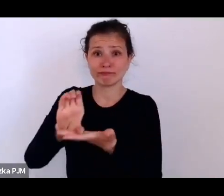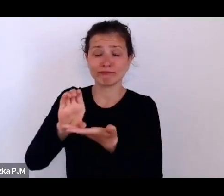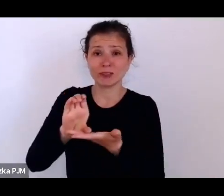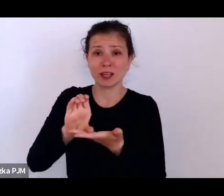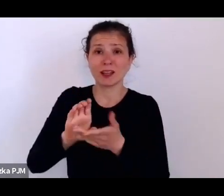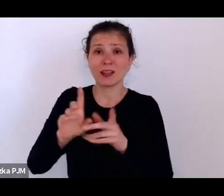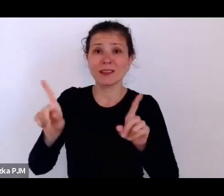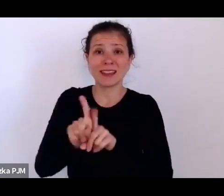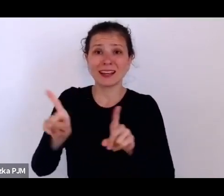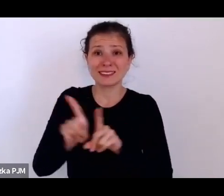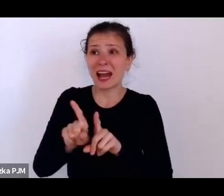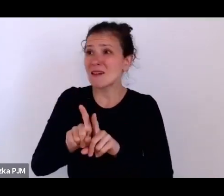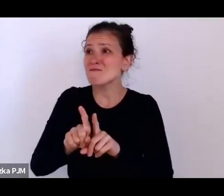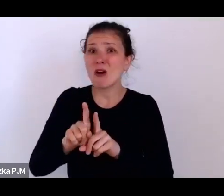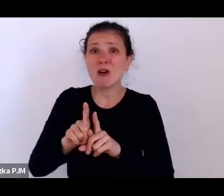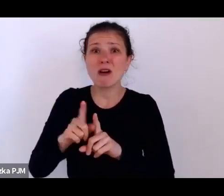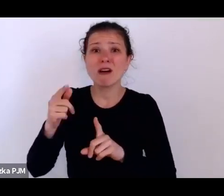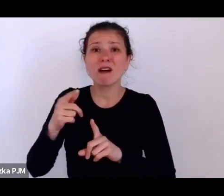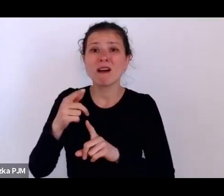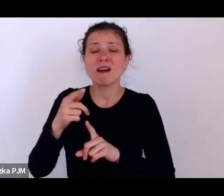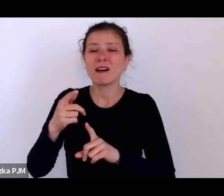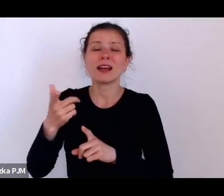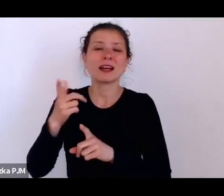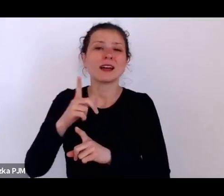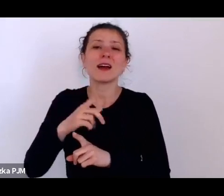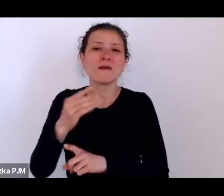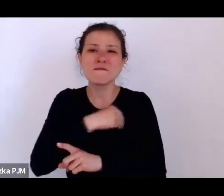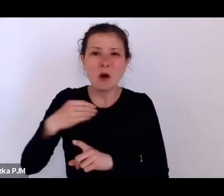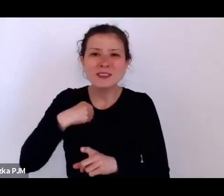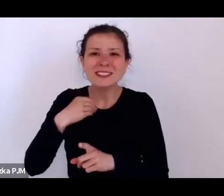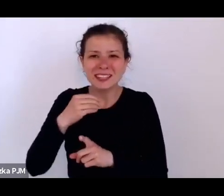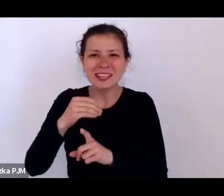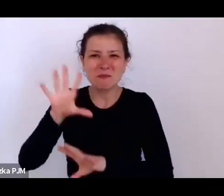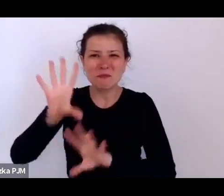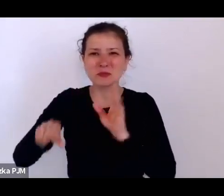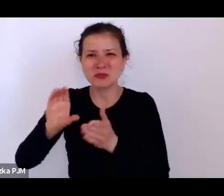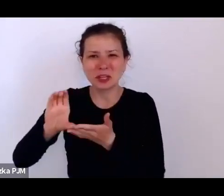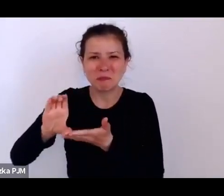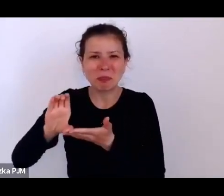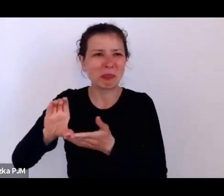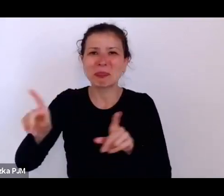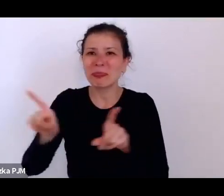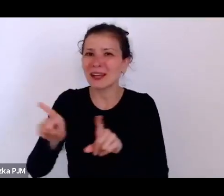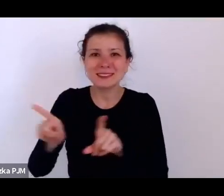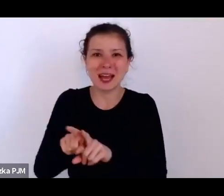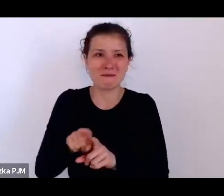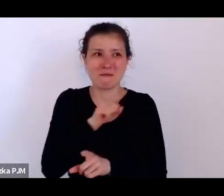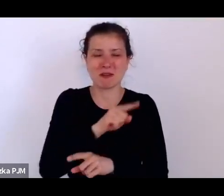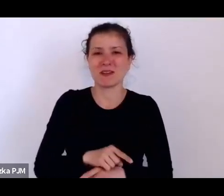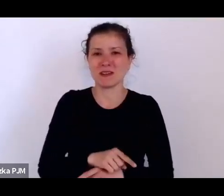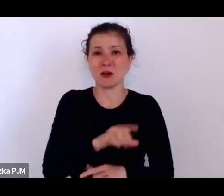No ale np. jeden z pracowników takiej misji humanitarnej, Herold Fisher